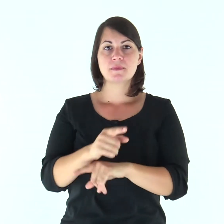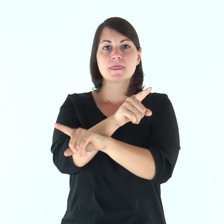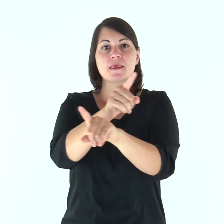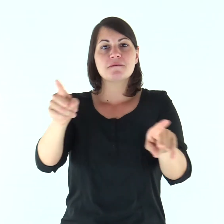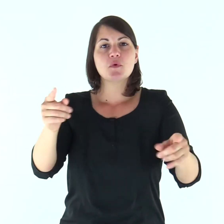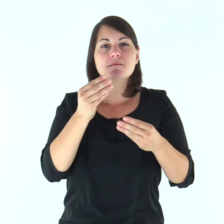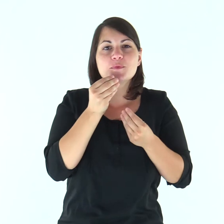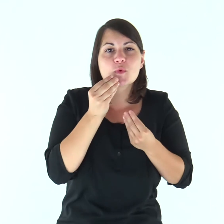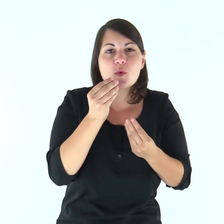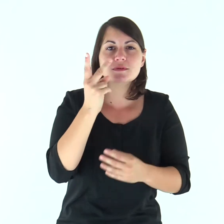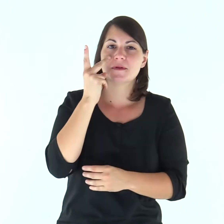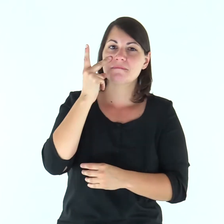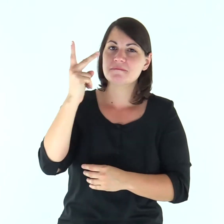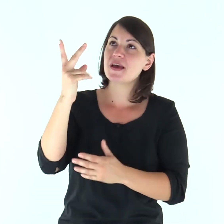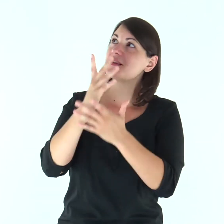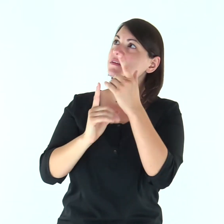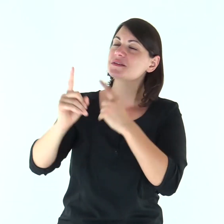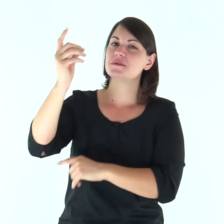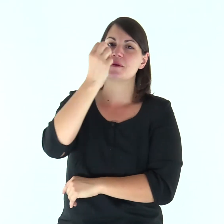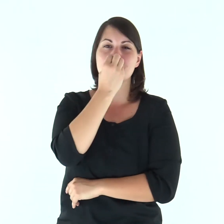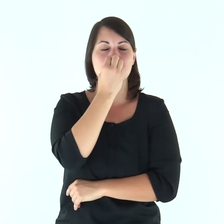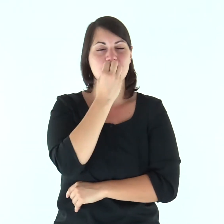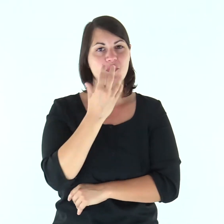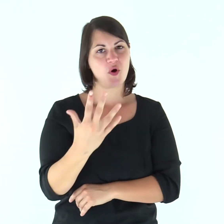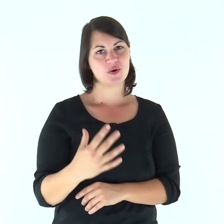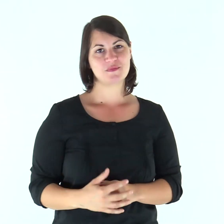Gustate e vedete com'è buono il Signore.